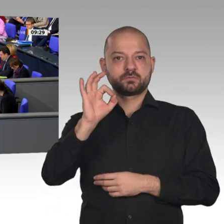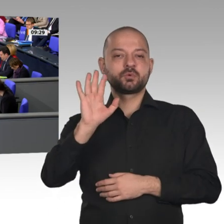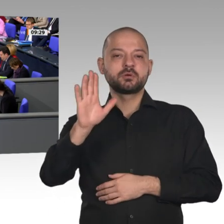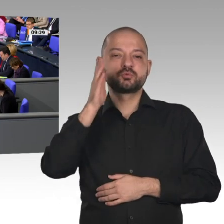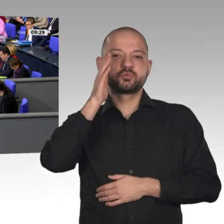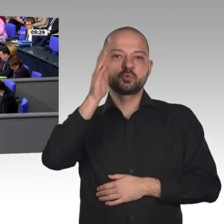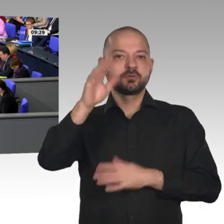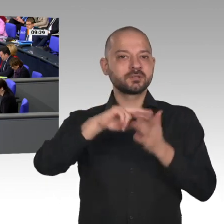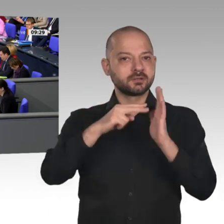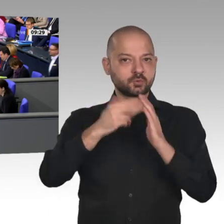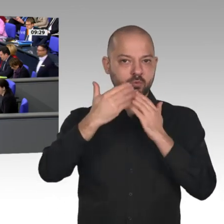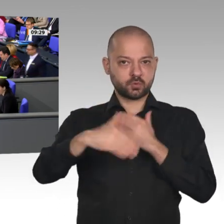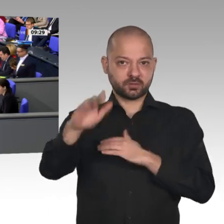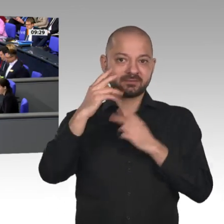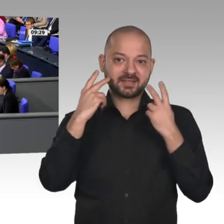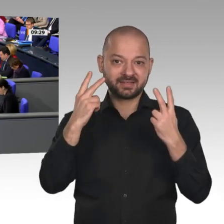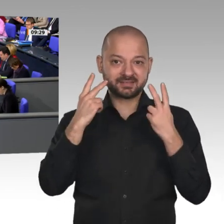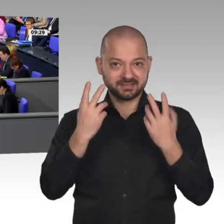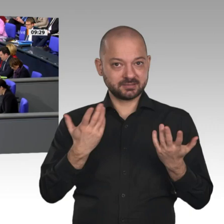Nächster Redner ist der Kollege Dr. Carsten Linnemann, CDU/CSU.